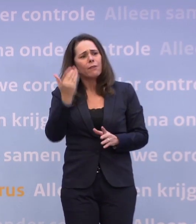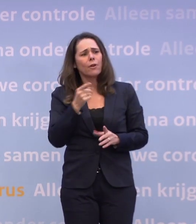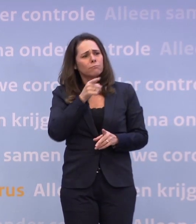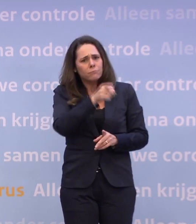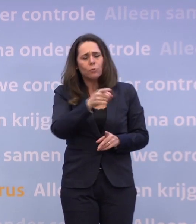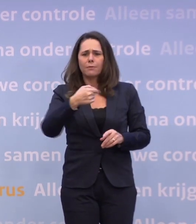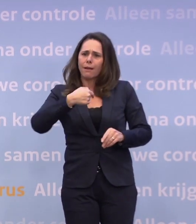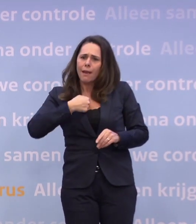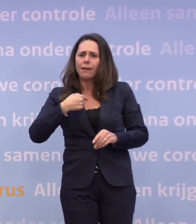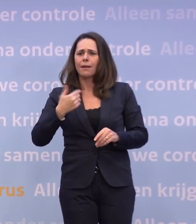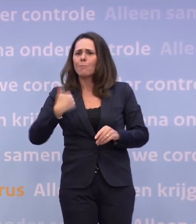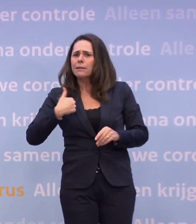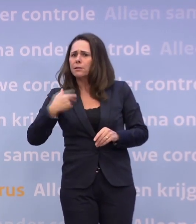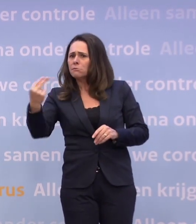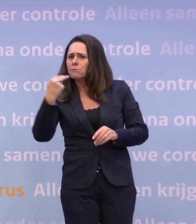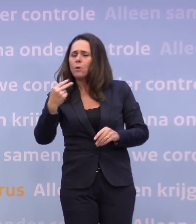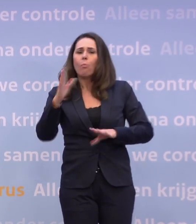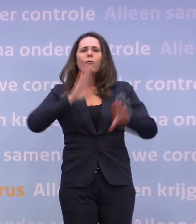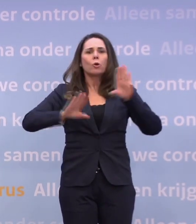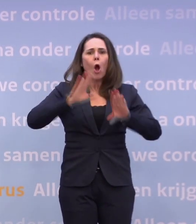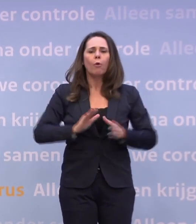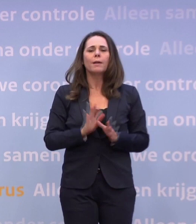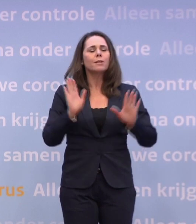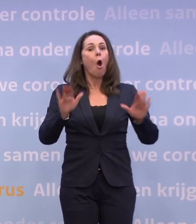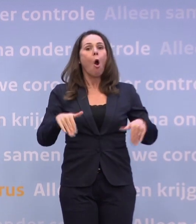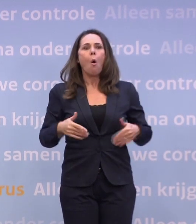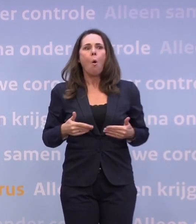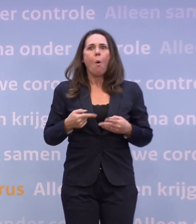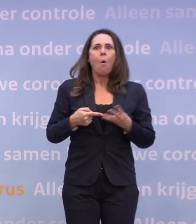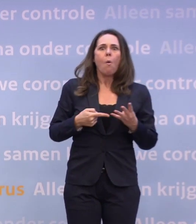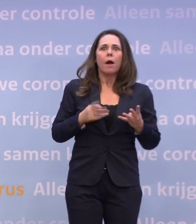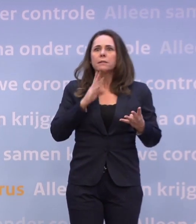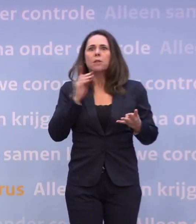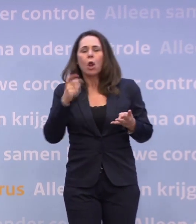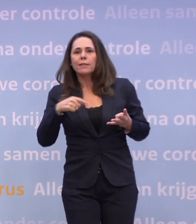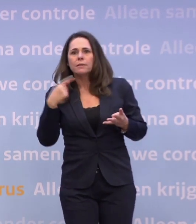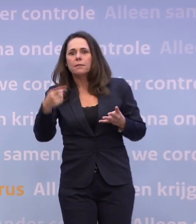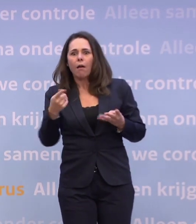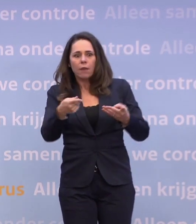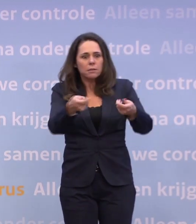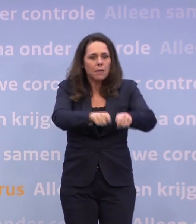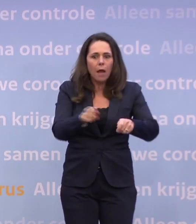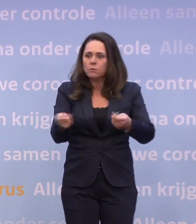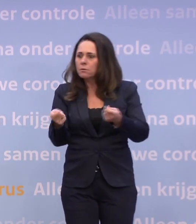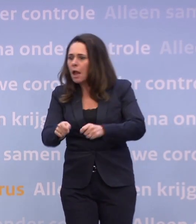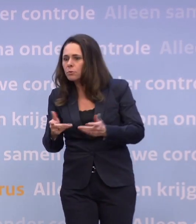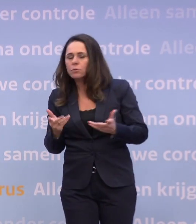...ons nu richten op het voorkomen daarvan dan dat we gaan denken... ...o, dan gaat misschien dit, gaan ze misschien dit sluiten of dat of zus of zo.